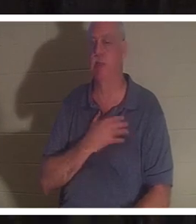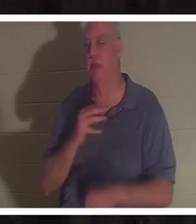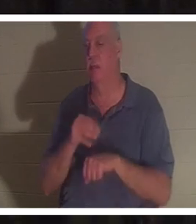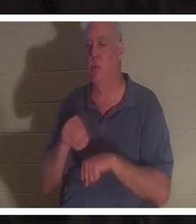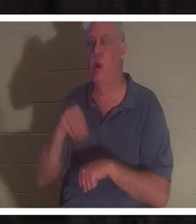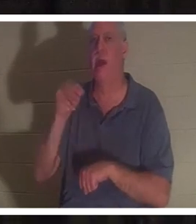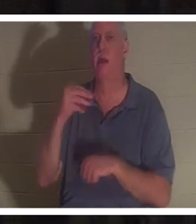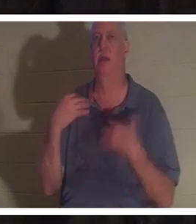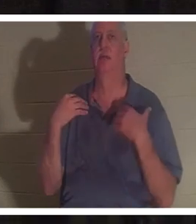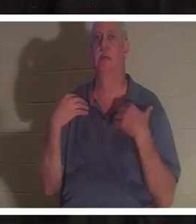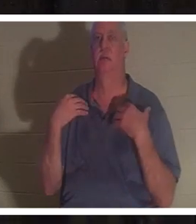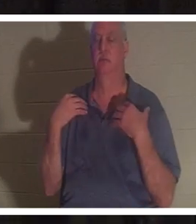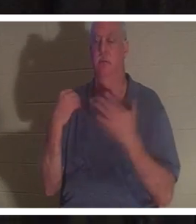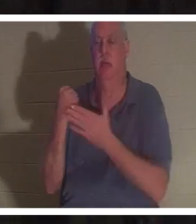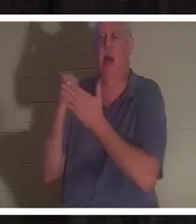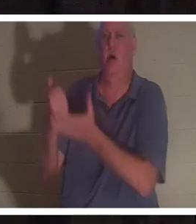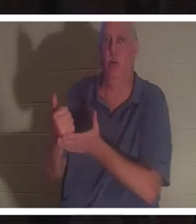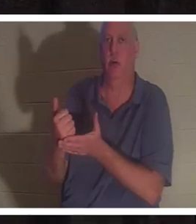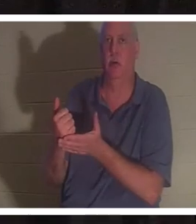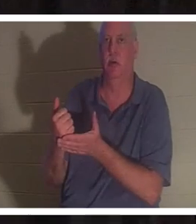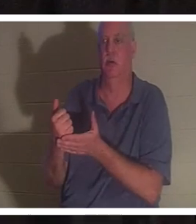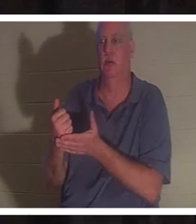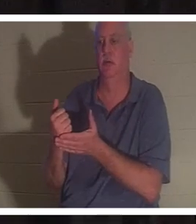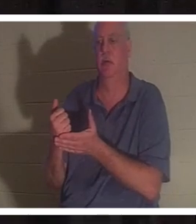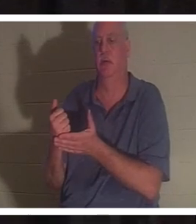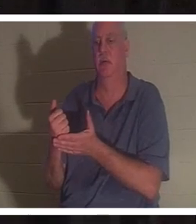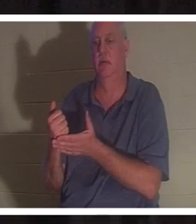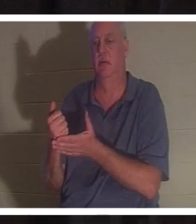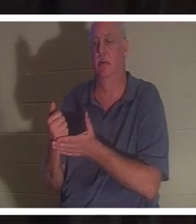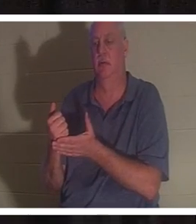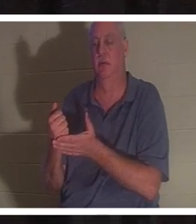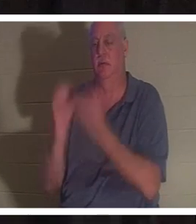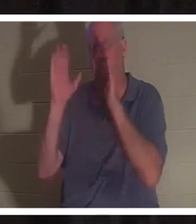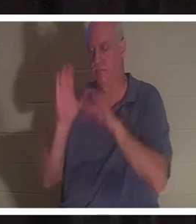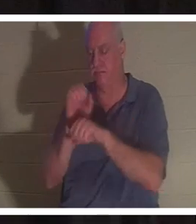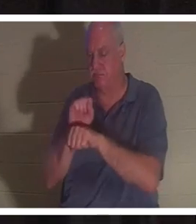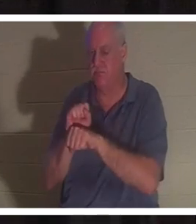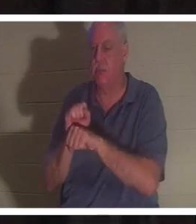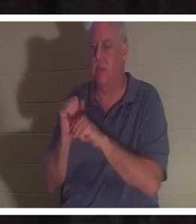उसे अलौकिक मदद मिली । लेकिन भगवान की कृपा से, मैं